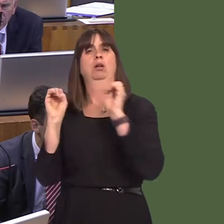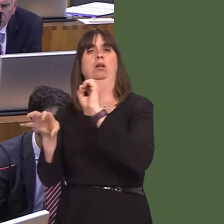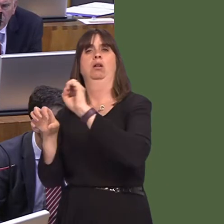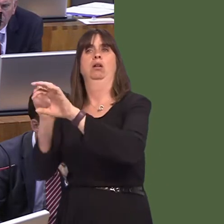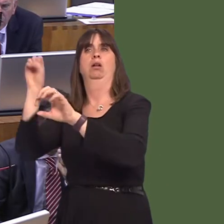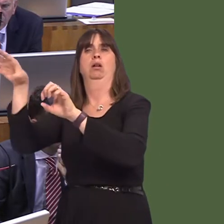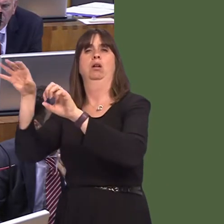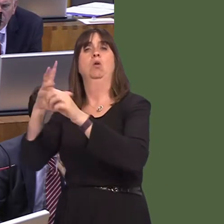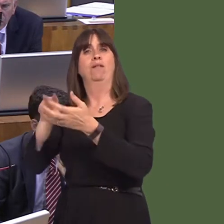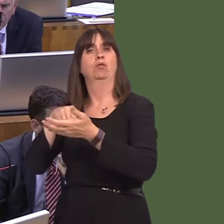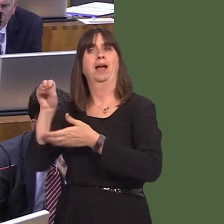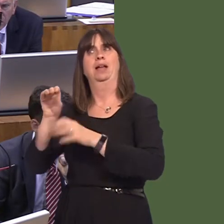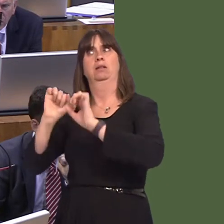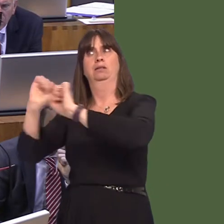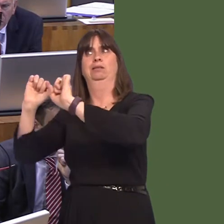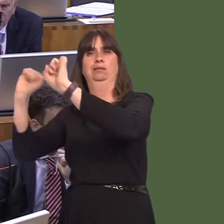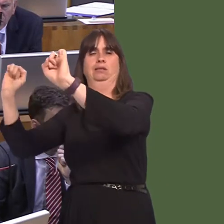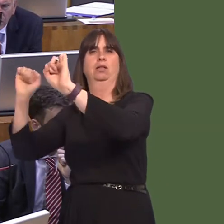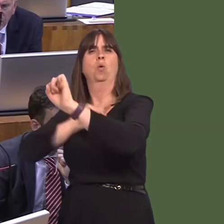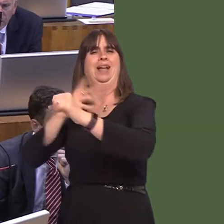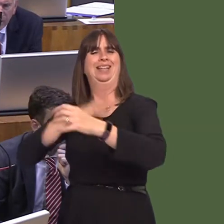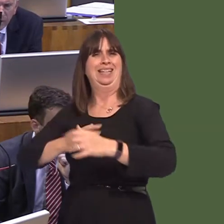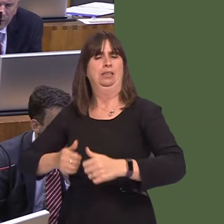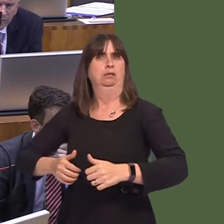doing it in Wales. We'd have to pay for those prison spaces, but the number of offenders